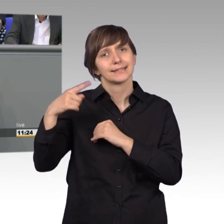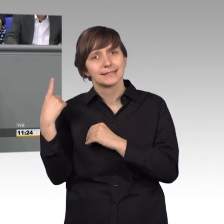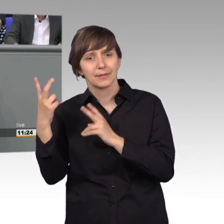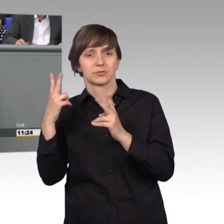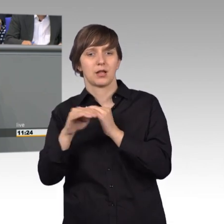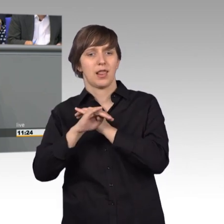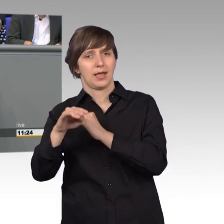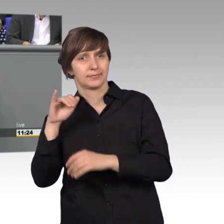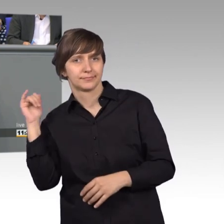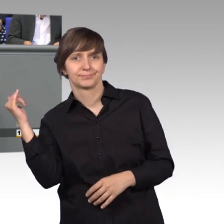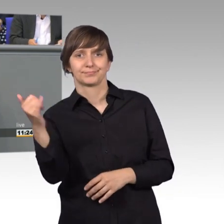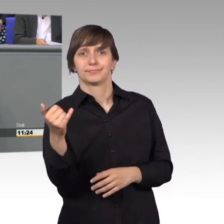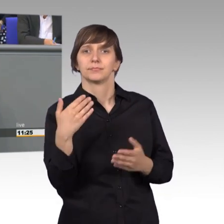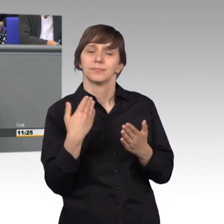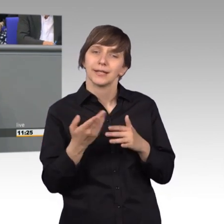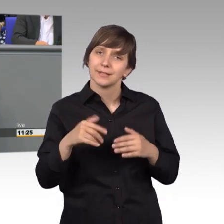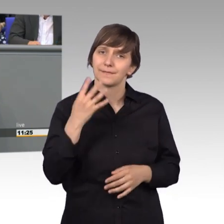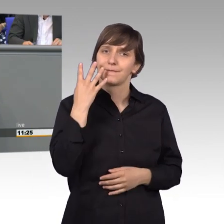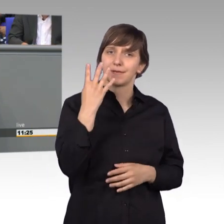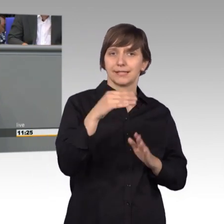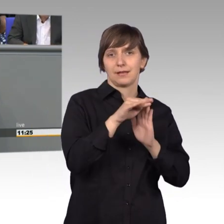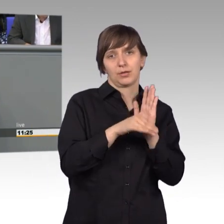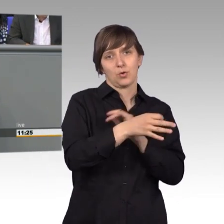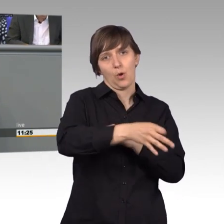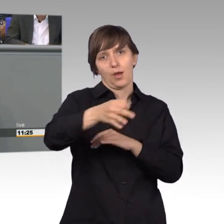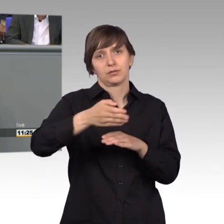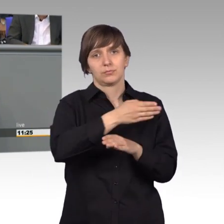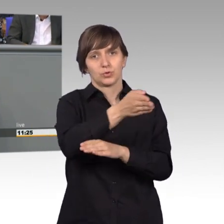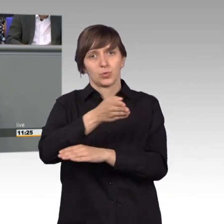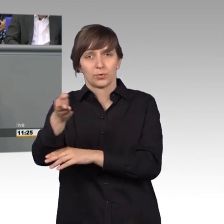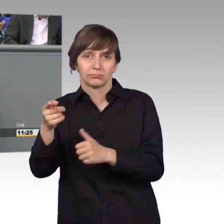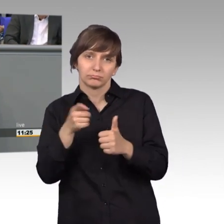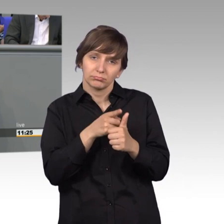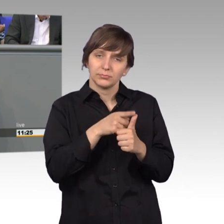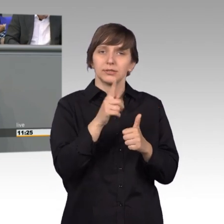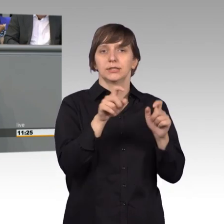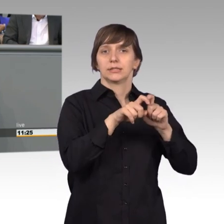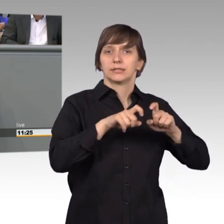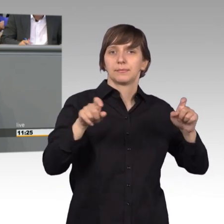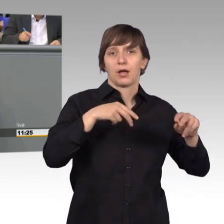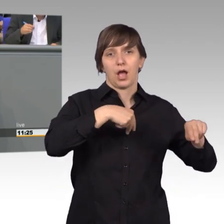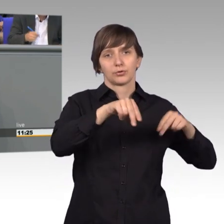So fanden vier Ortstermine statt. Einmal ging es um eine Lärmschutz- wand an der Autobahn 52.